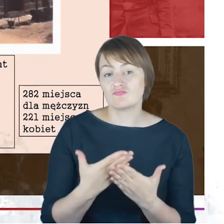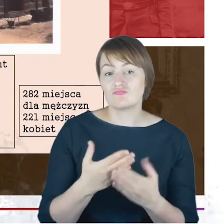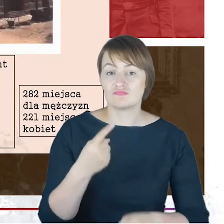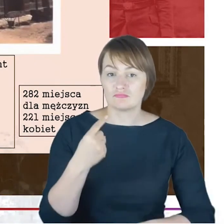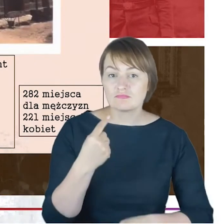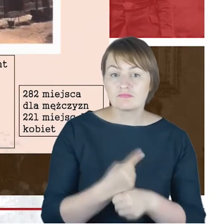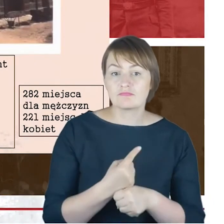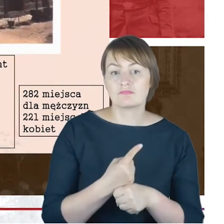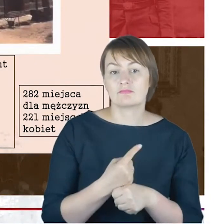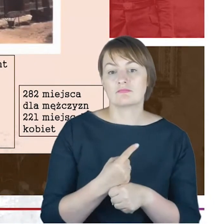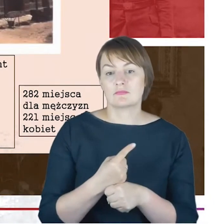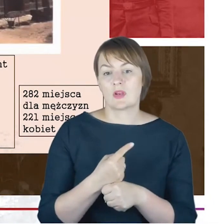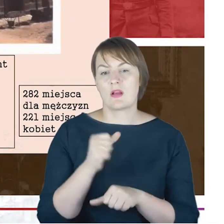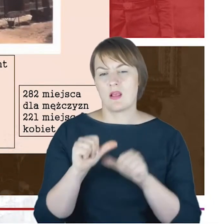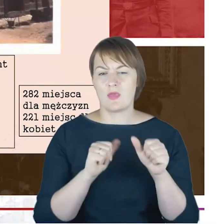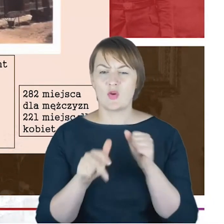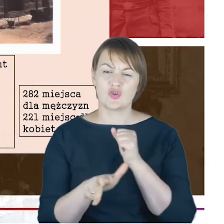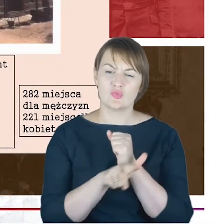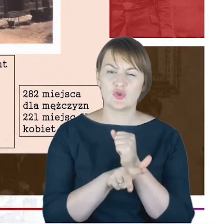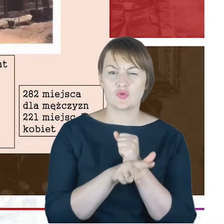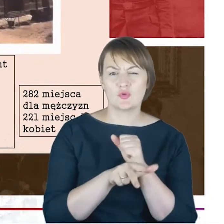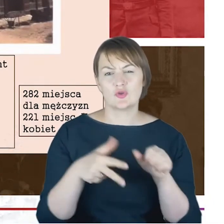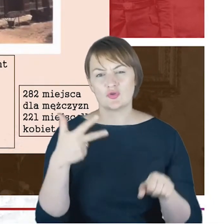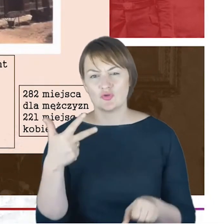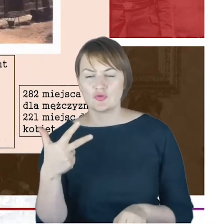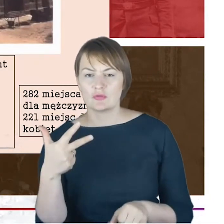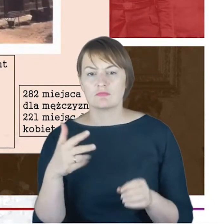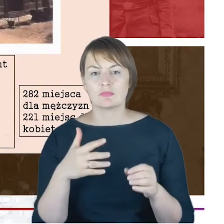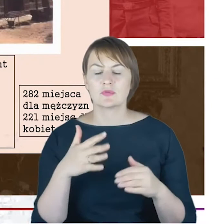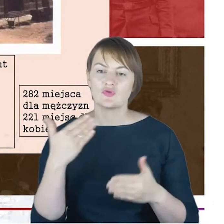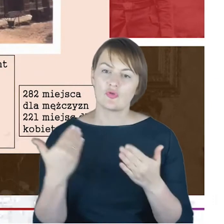w latach 1880-1883 o rozbudowie tej starej synagogi,